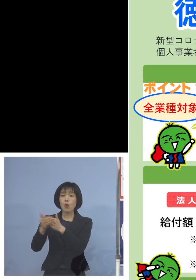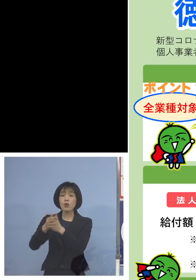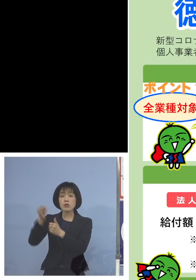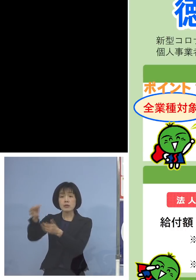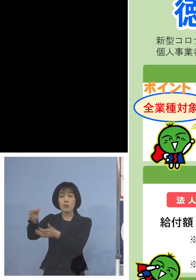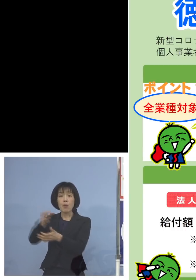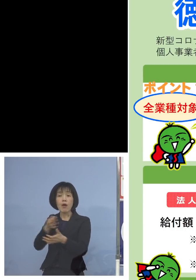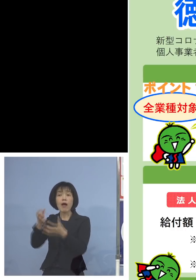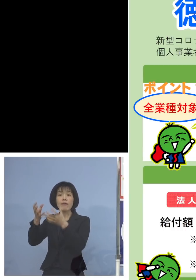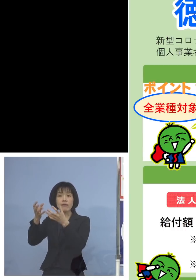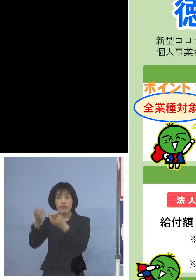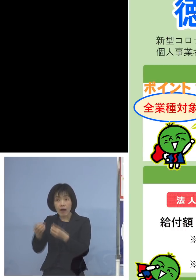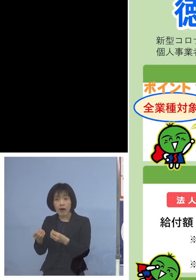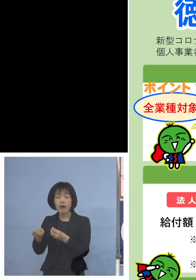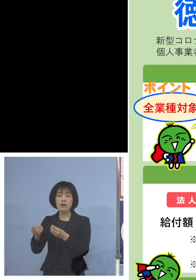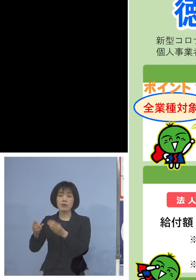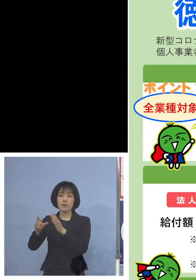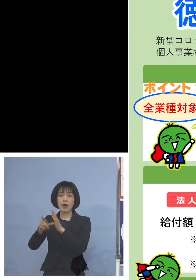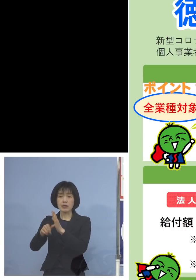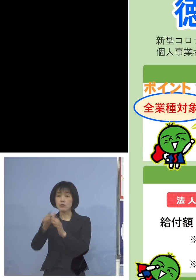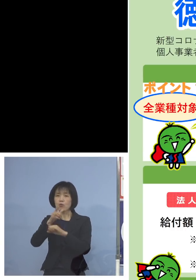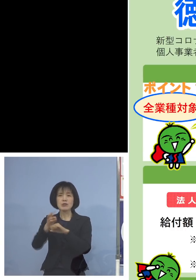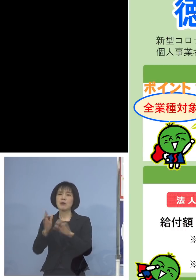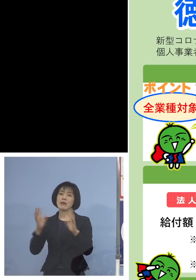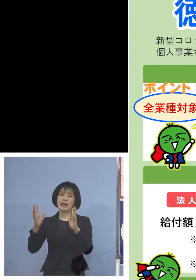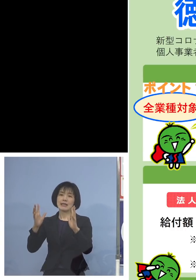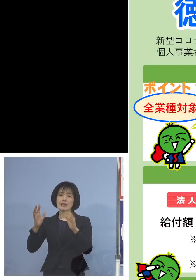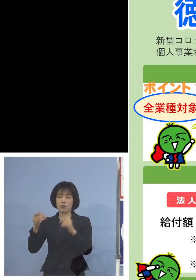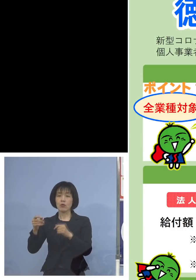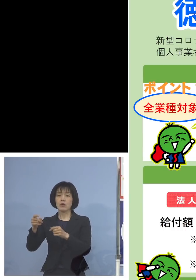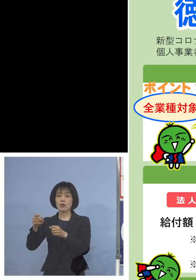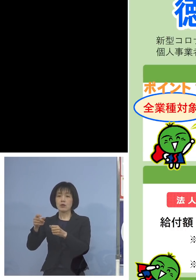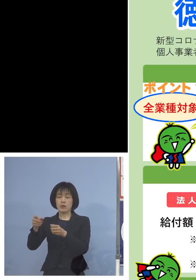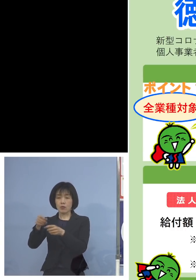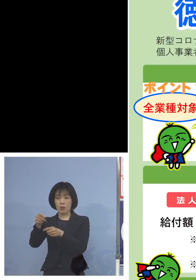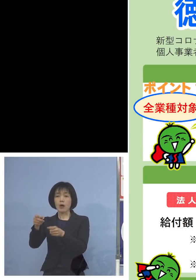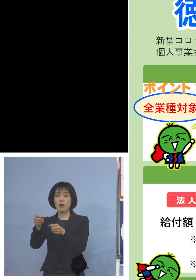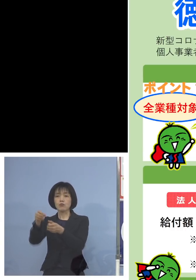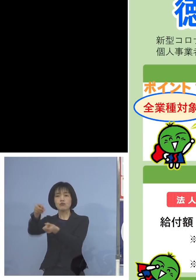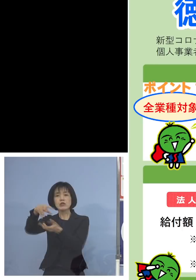徳島はないですけれどね その場合は売上に含めさせていただきます